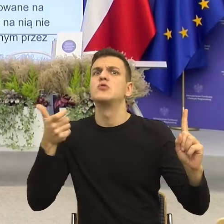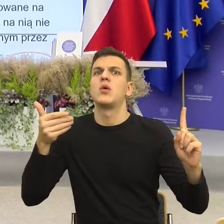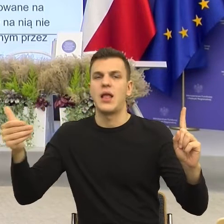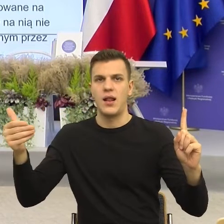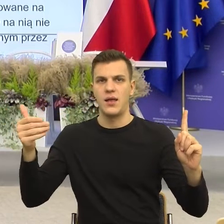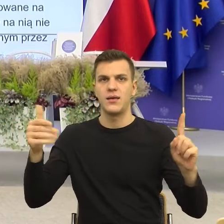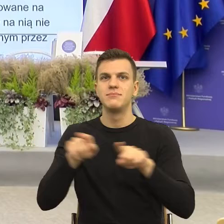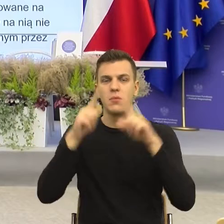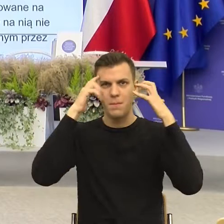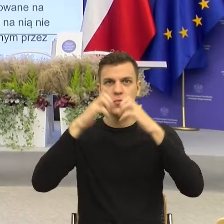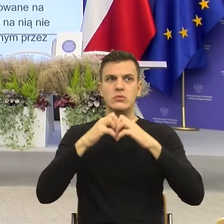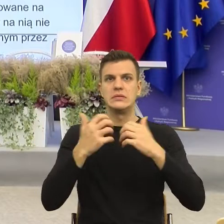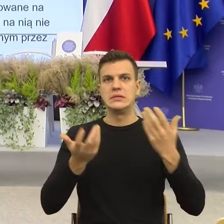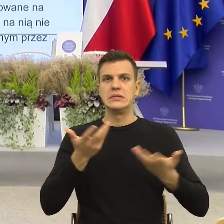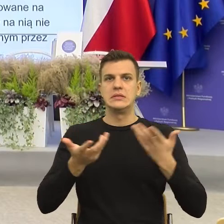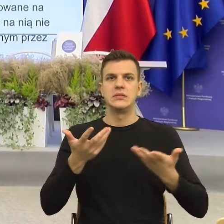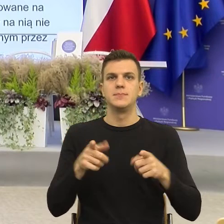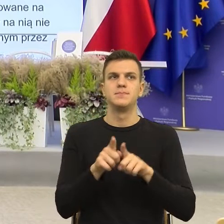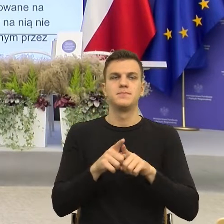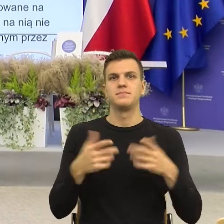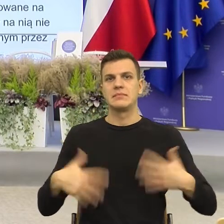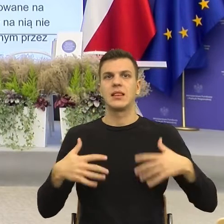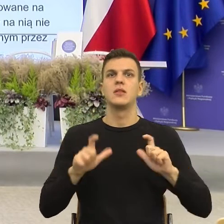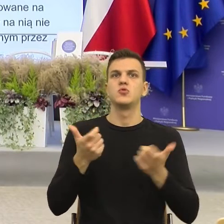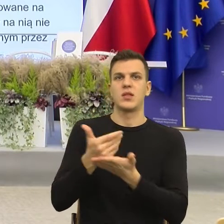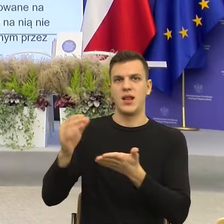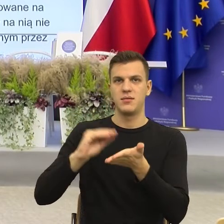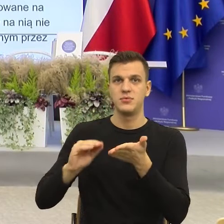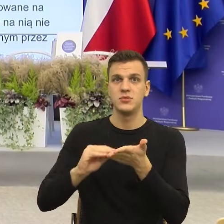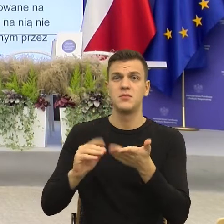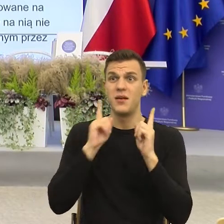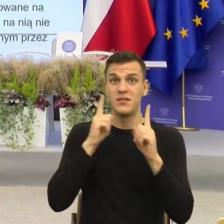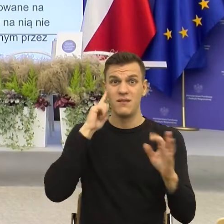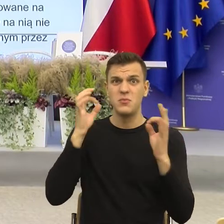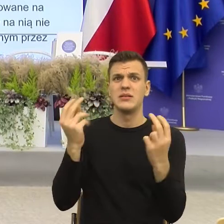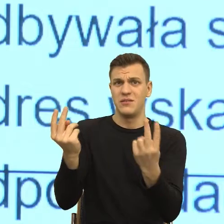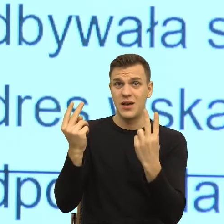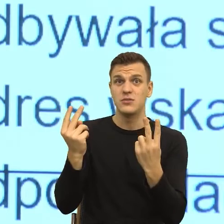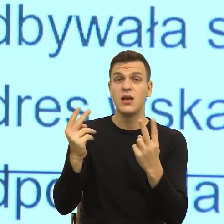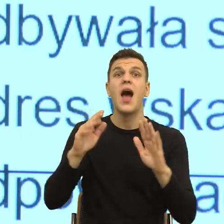Informacja jest ważna, jeżeli coś się dzieje, prześlemy informację.